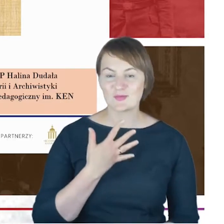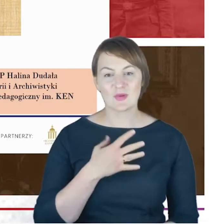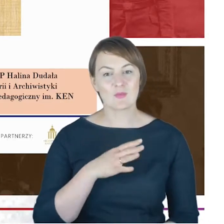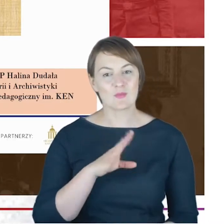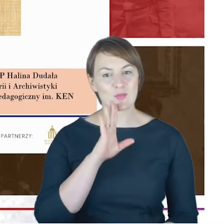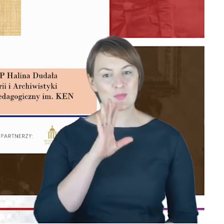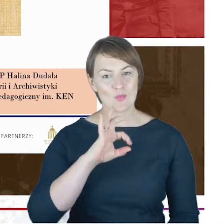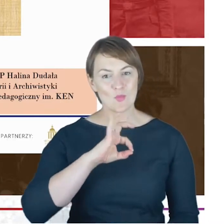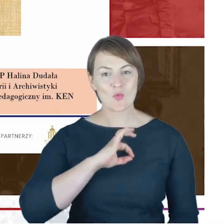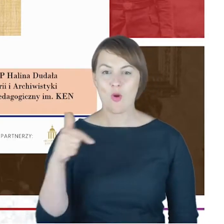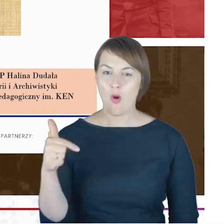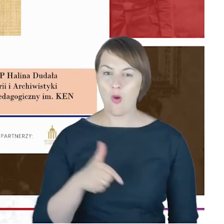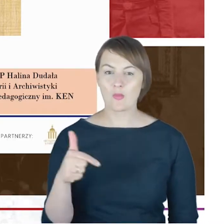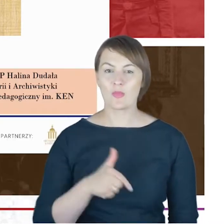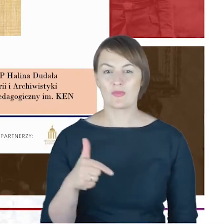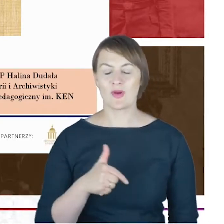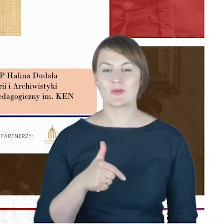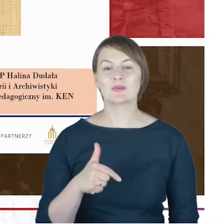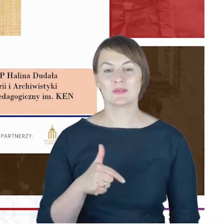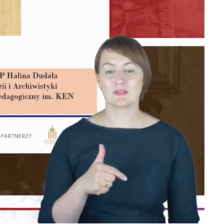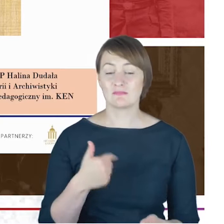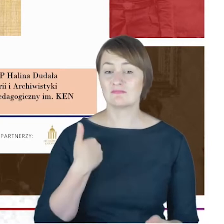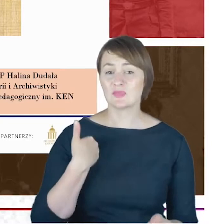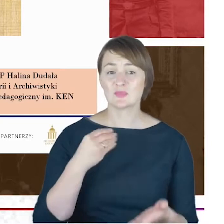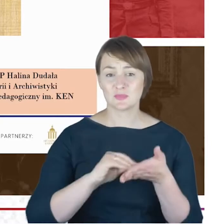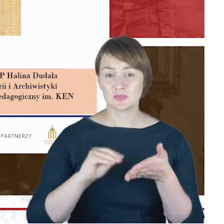która pisała biogram Jacoba Cohna, rabina